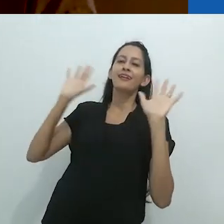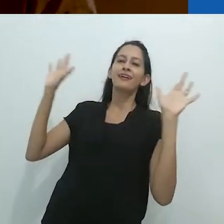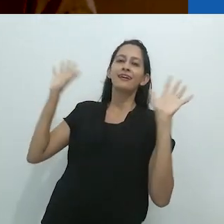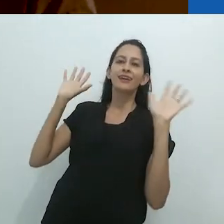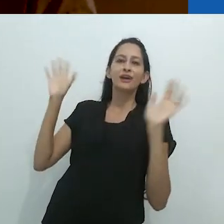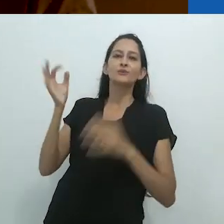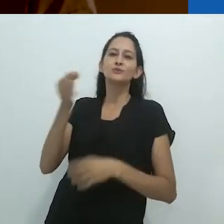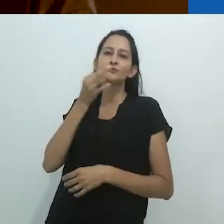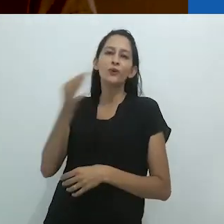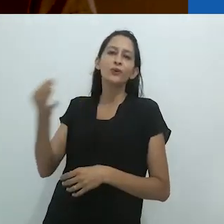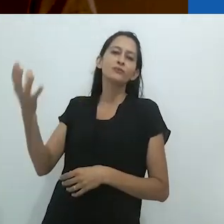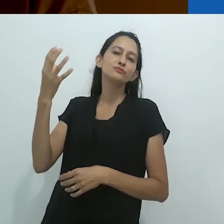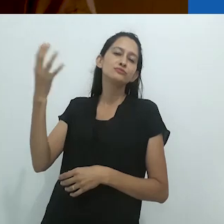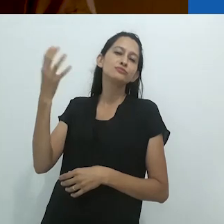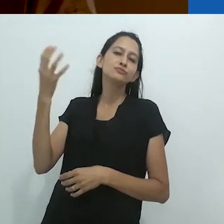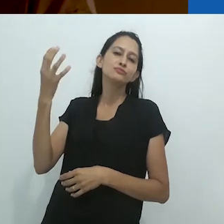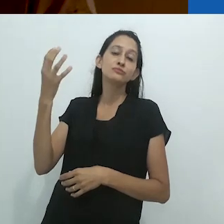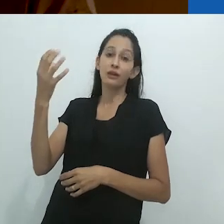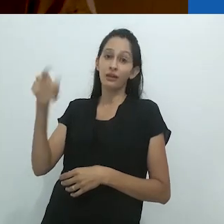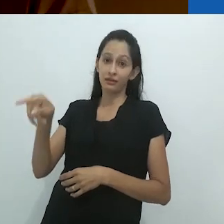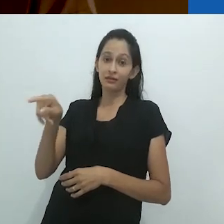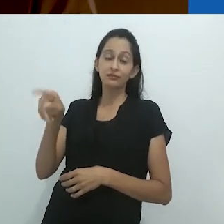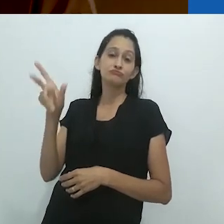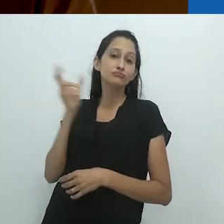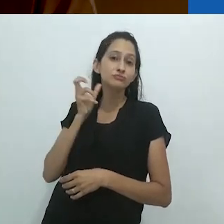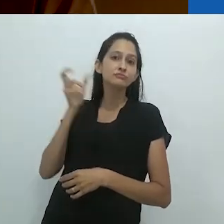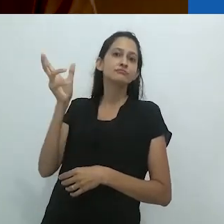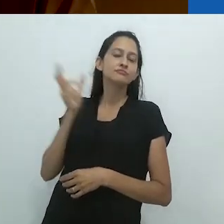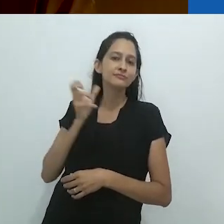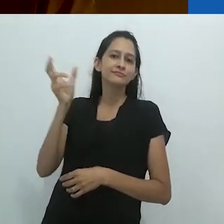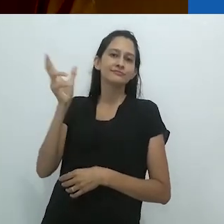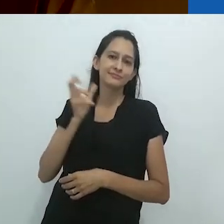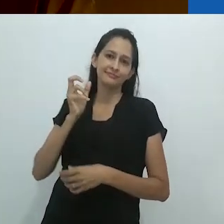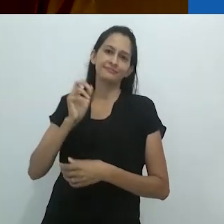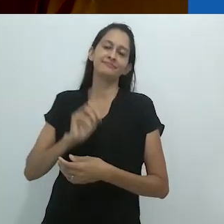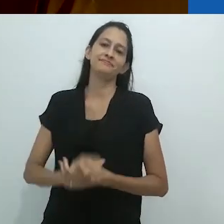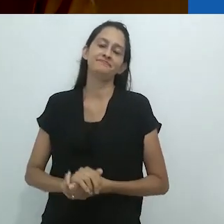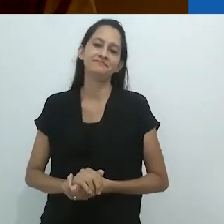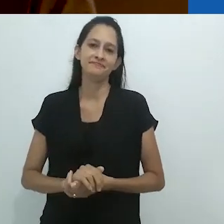relaxando no tapete em frente ao alto-falante, em frente ao rádio.